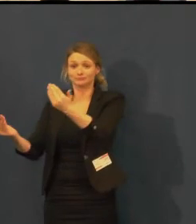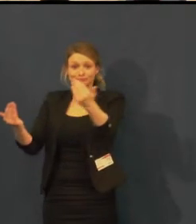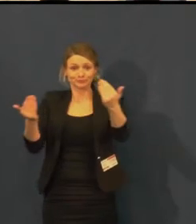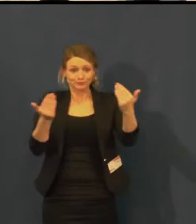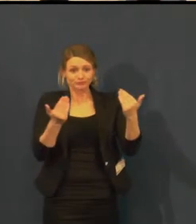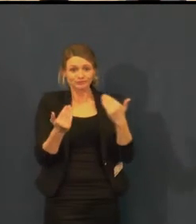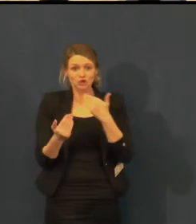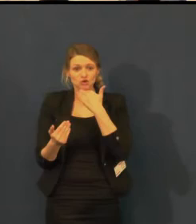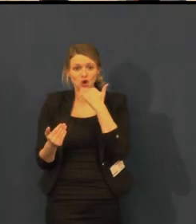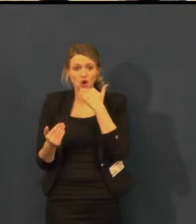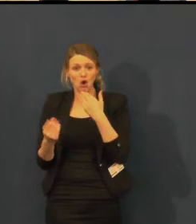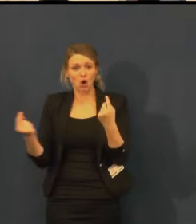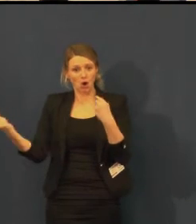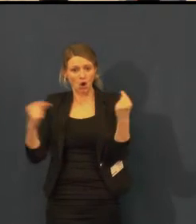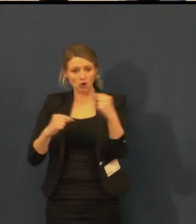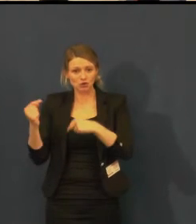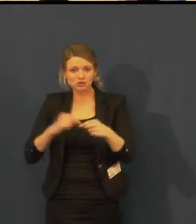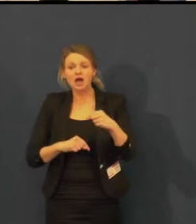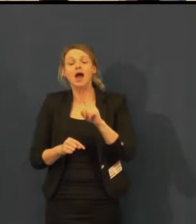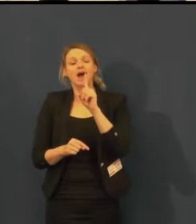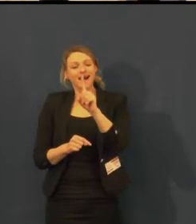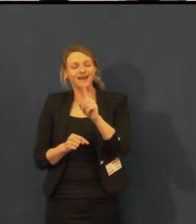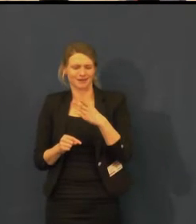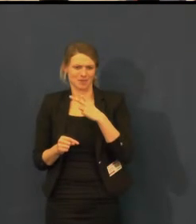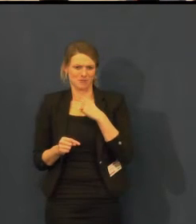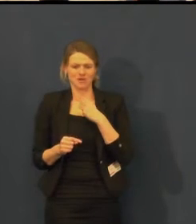i na jiné akce, ne jen na představení.